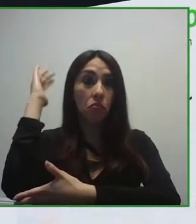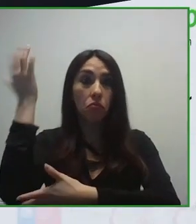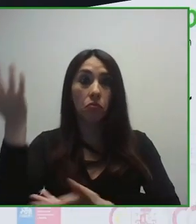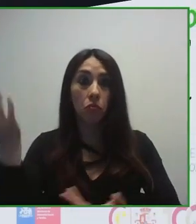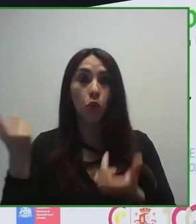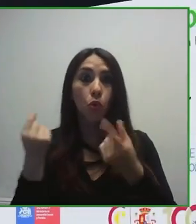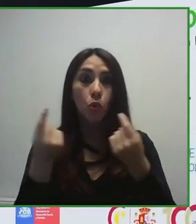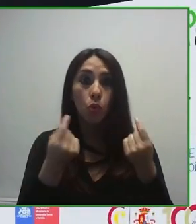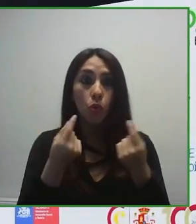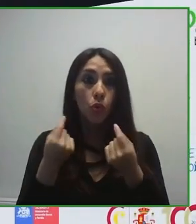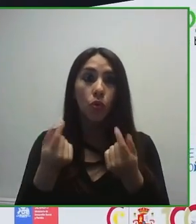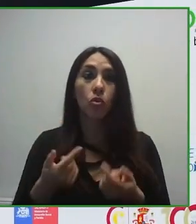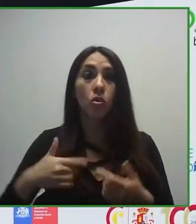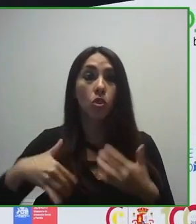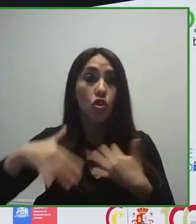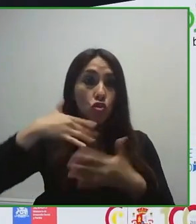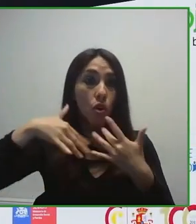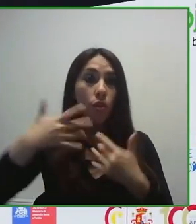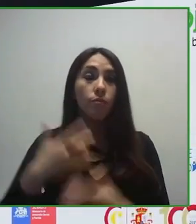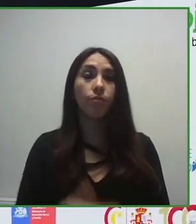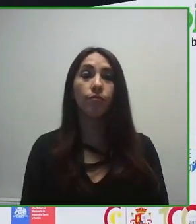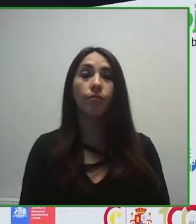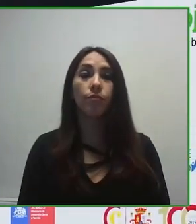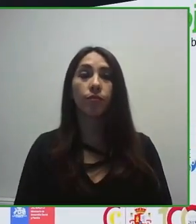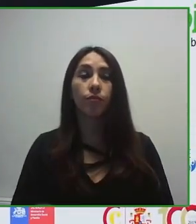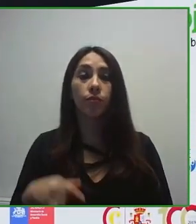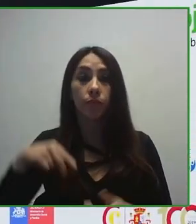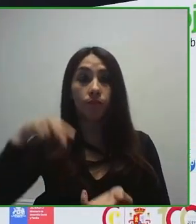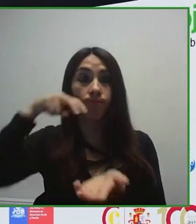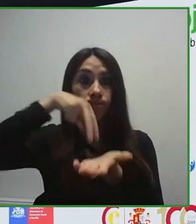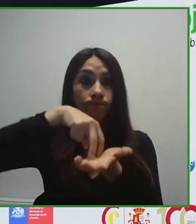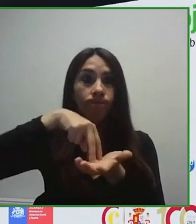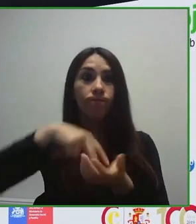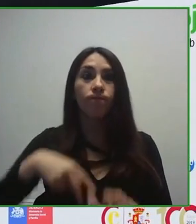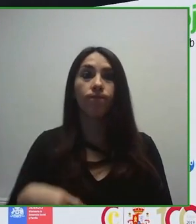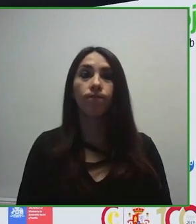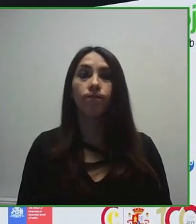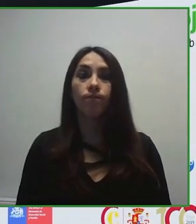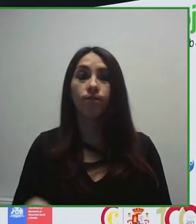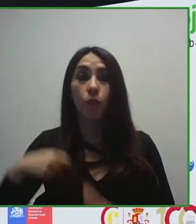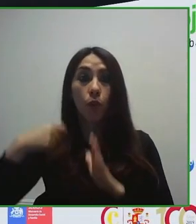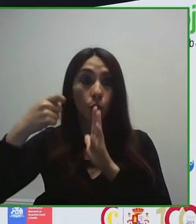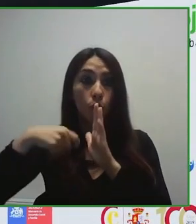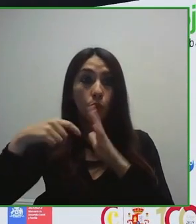capacidades, pero siendo conscientes de que una tecnología que nace con barreras, una